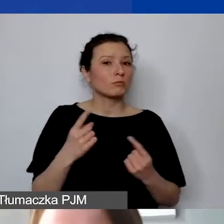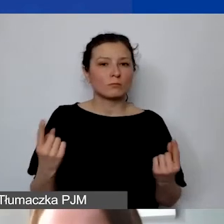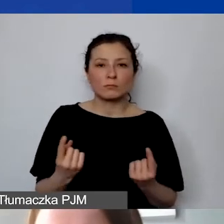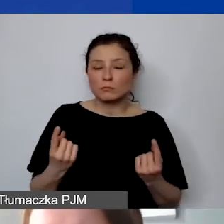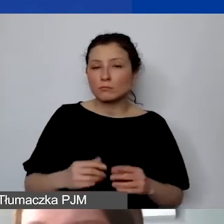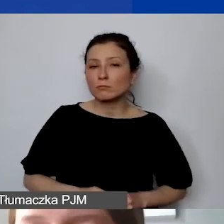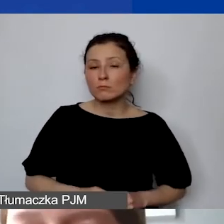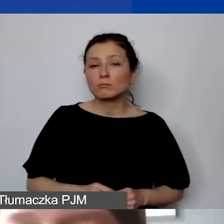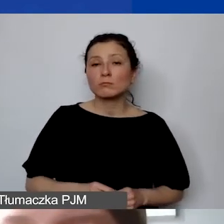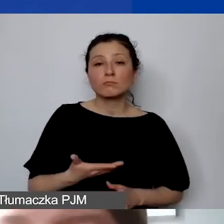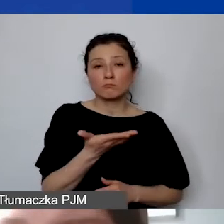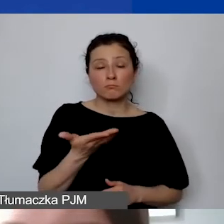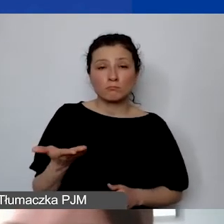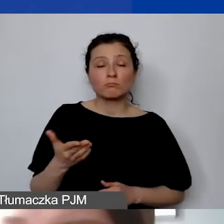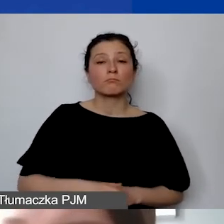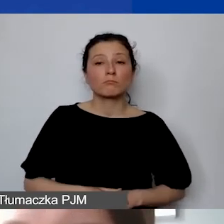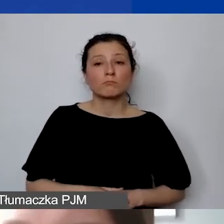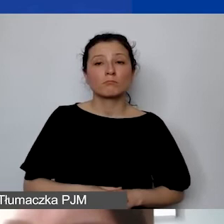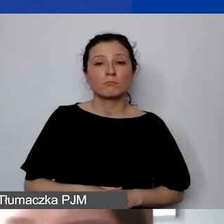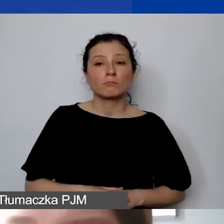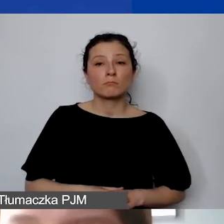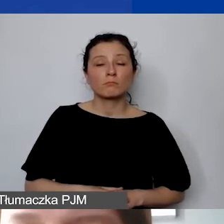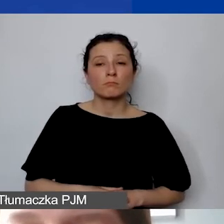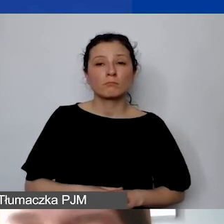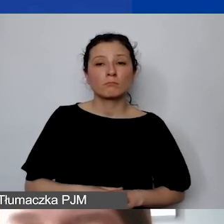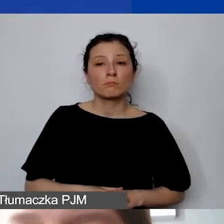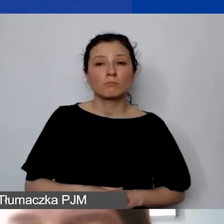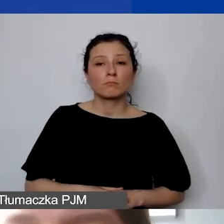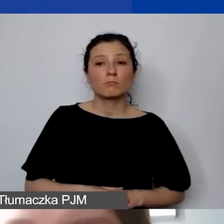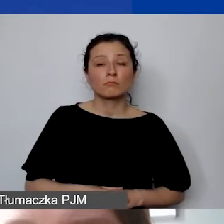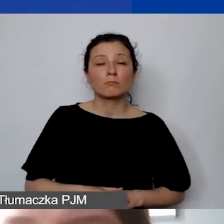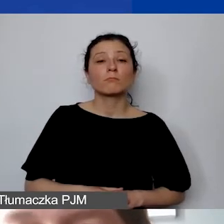że państwo otrzymają środki na konto złotówkowe,